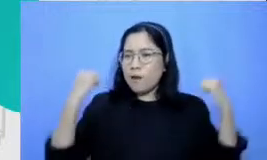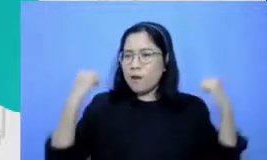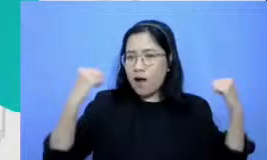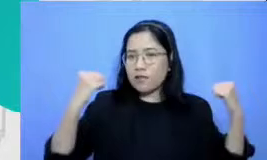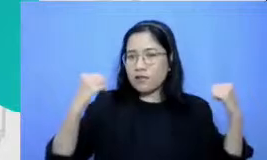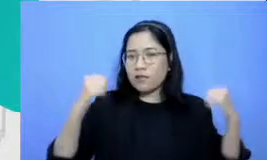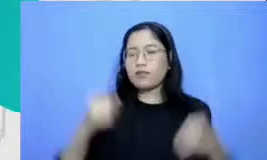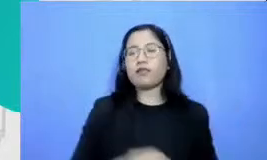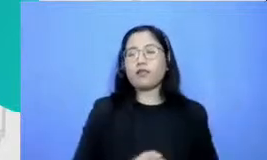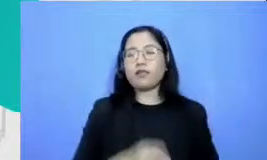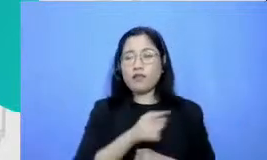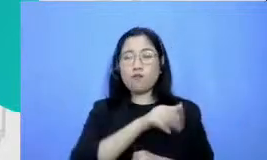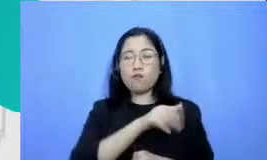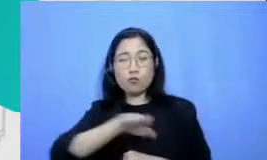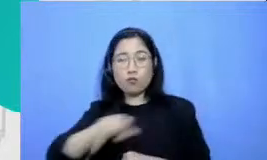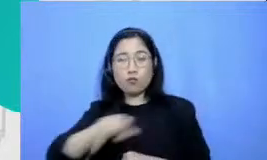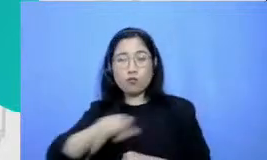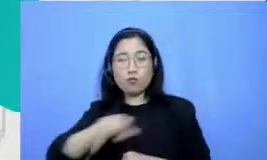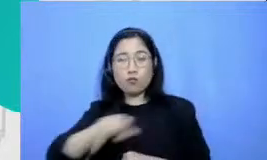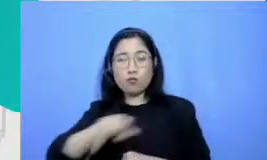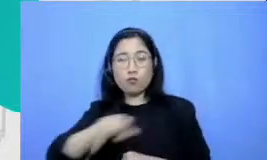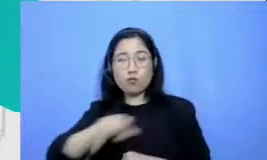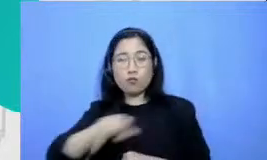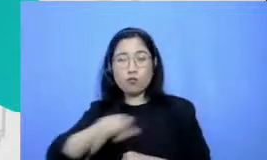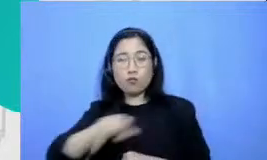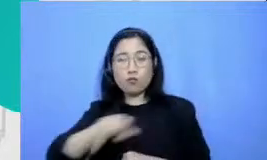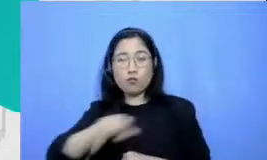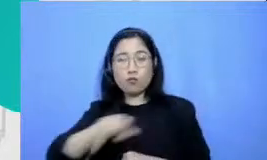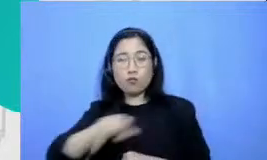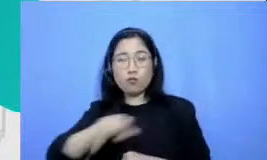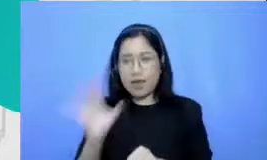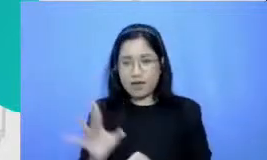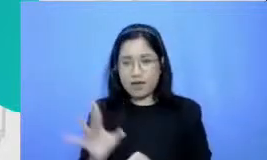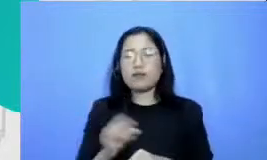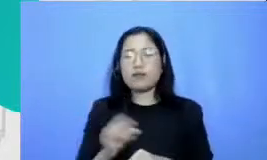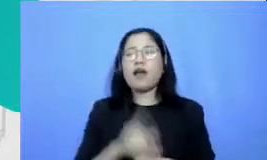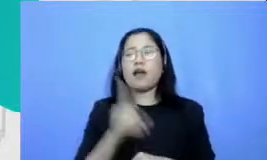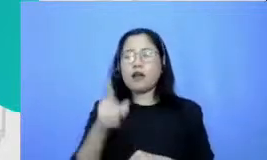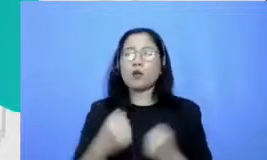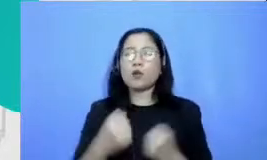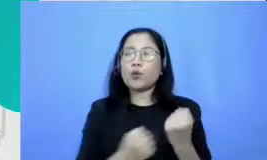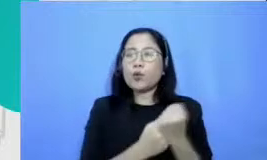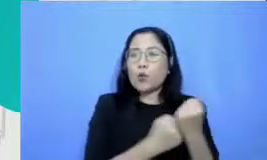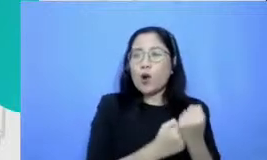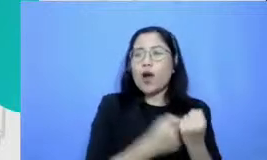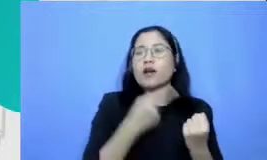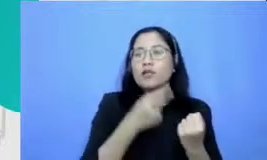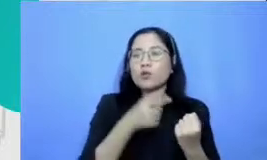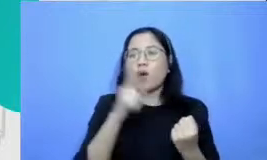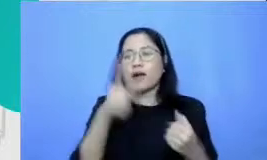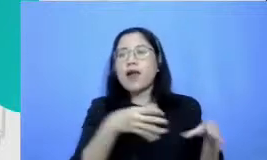menyemangati guru yang lain Jadi dukungan terhadap ibu akan diperoleh karena murid-murid yang lain